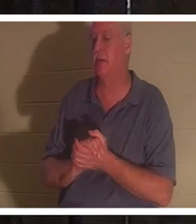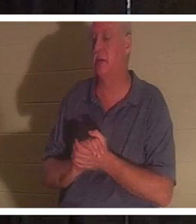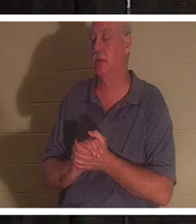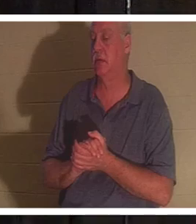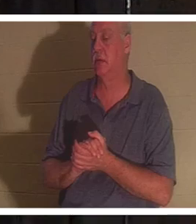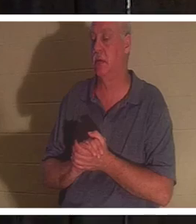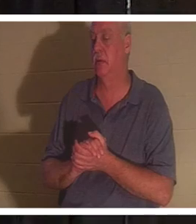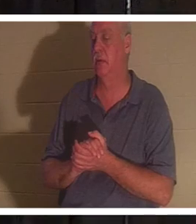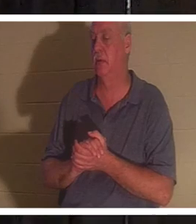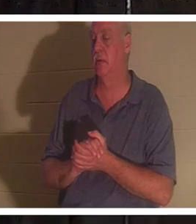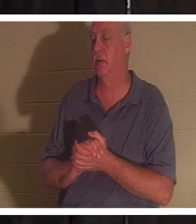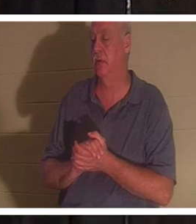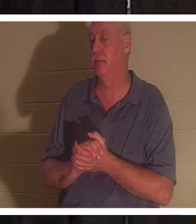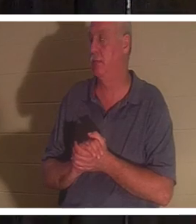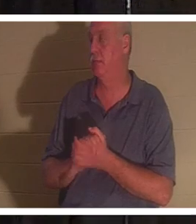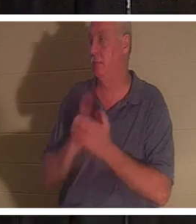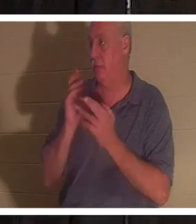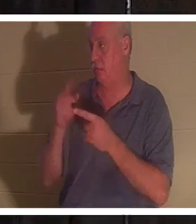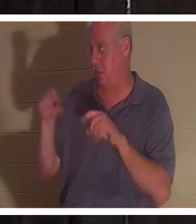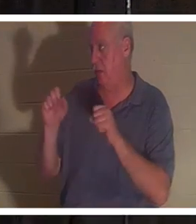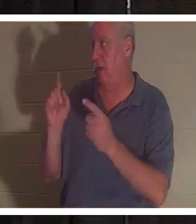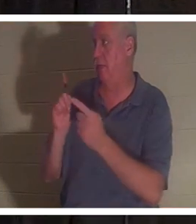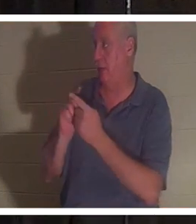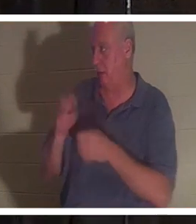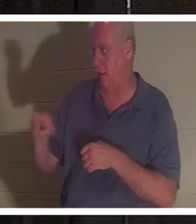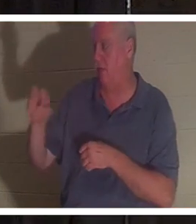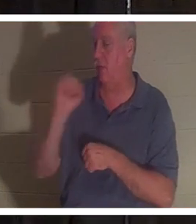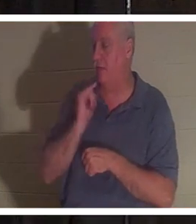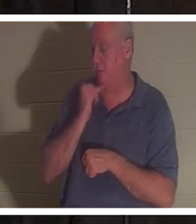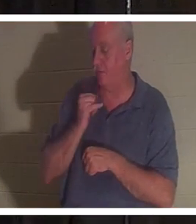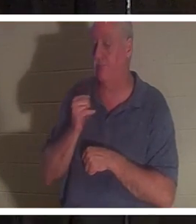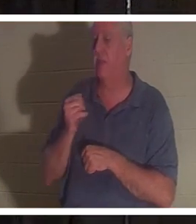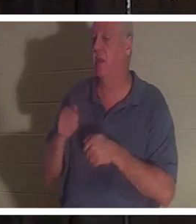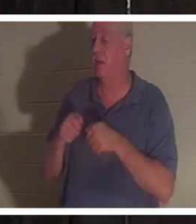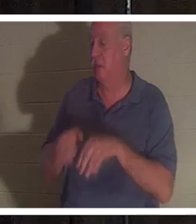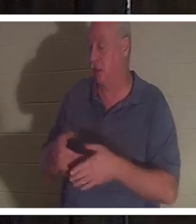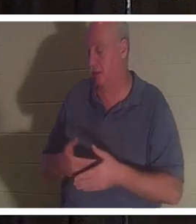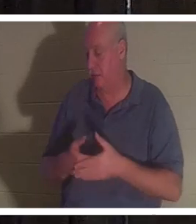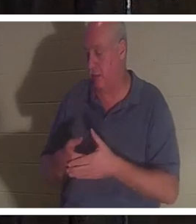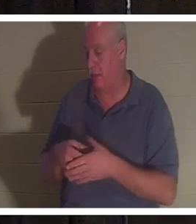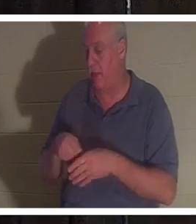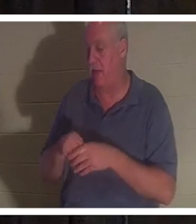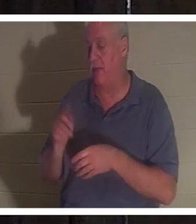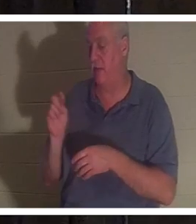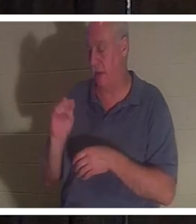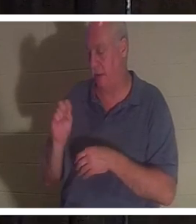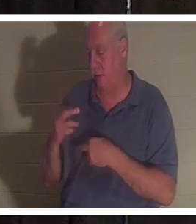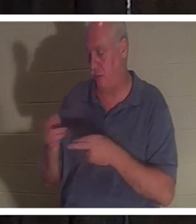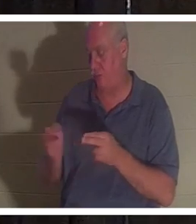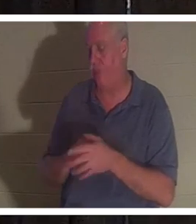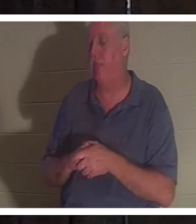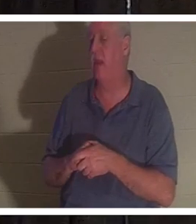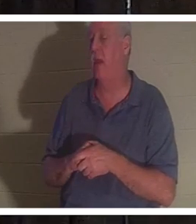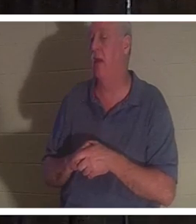朋友克里斯汀，她在浴室里失去了孩子。她是一个非常敬虔的女人。